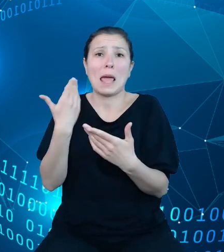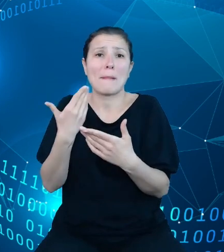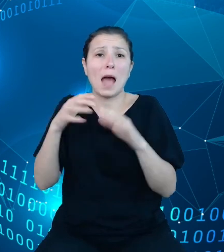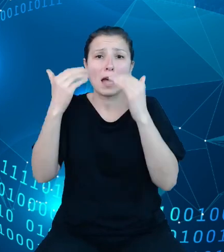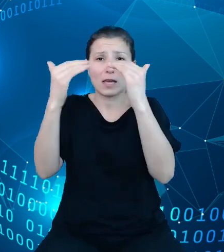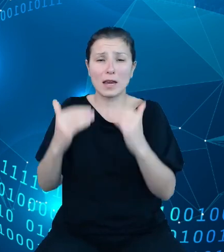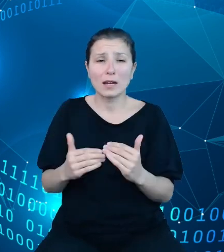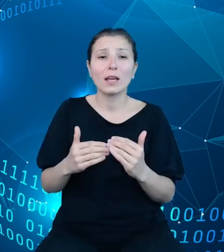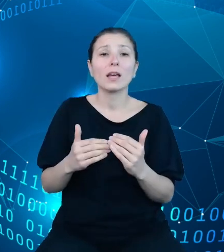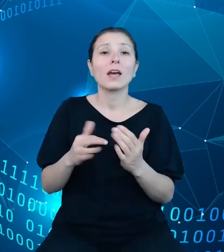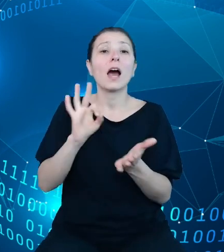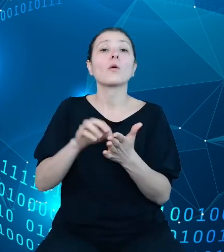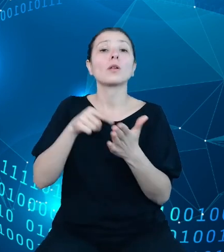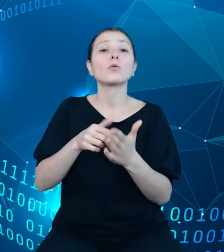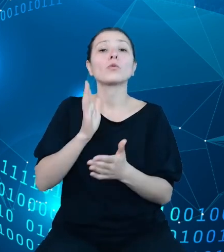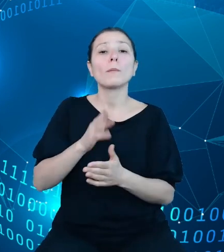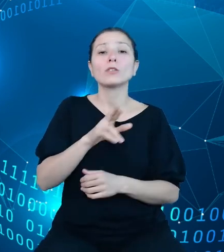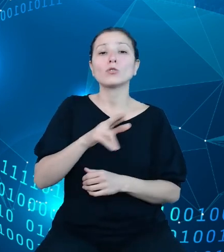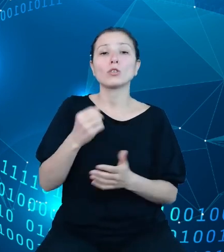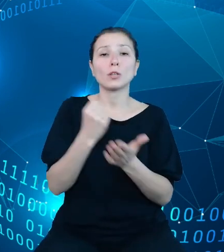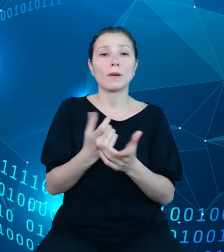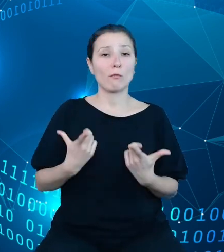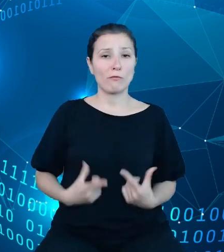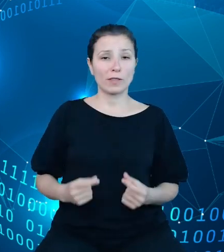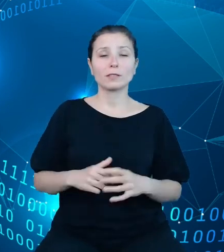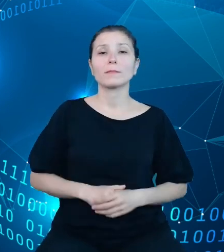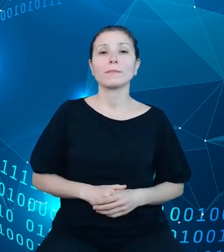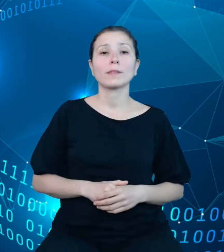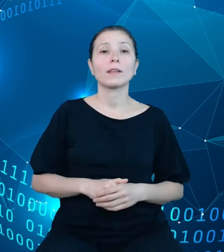Rzecznik Praw Obywatelskich. W przypadku naszego API udostępniamy